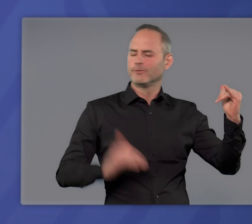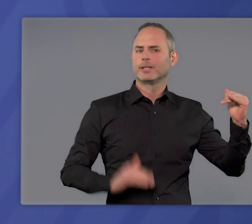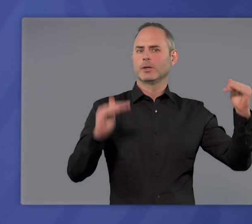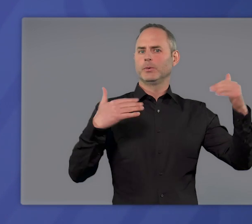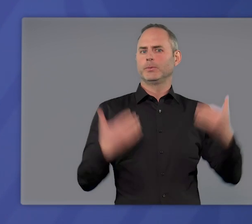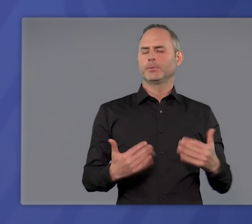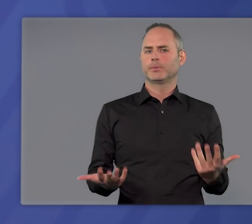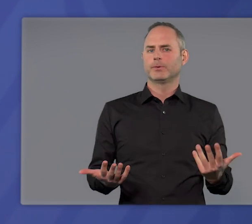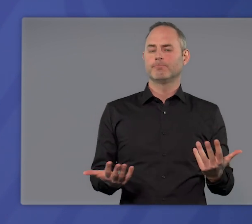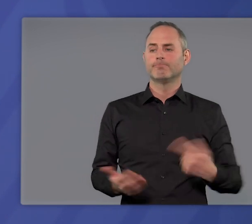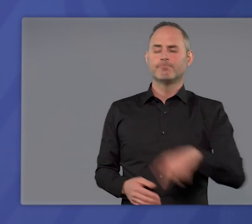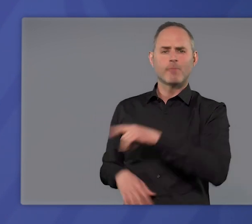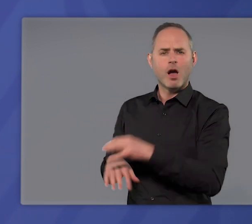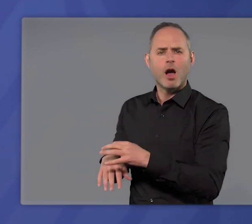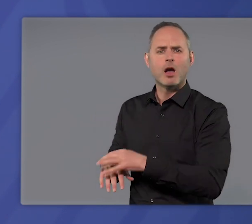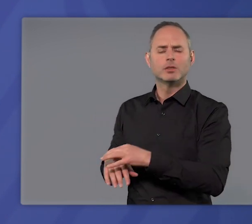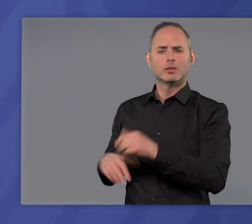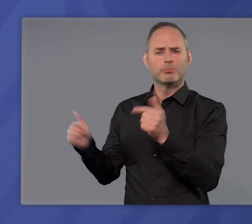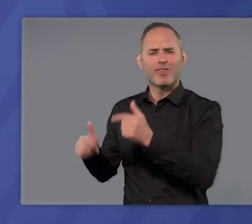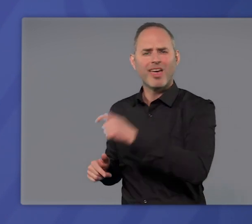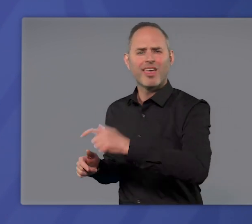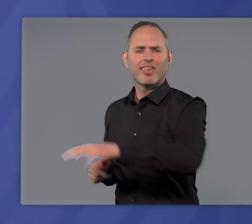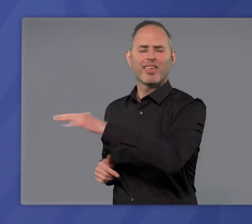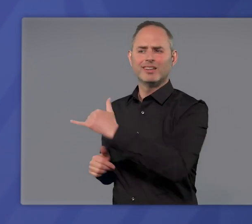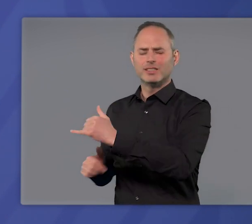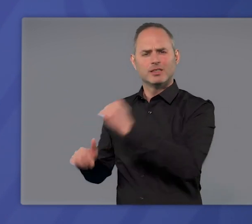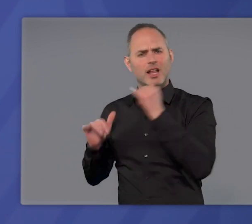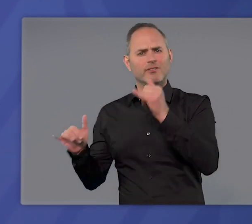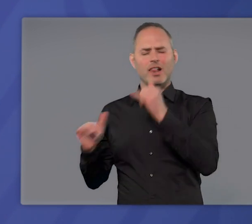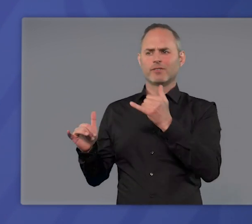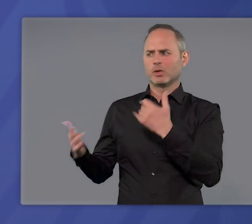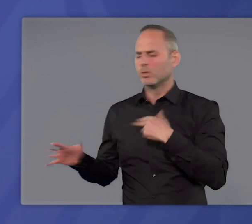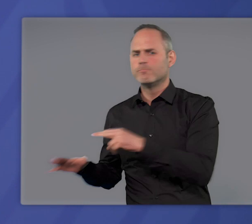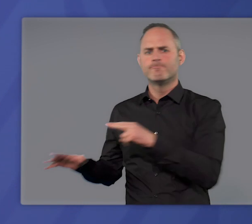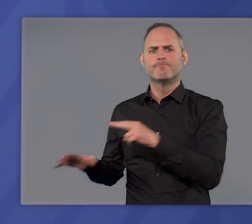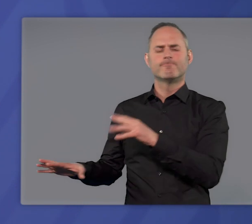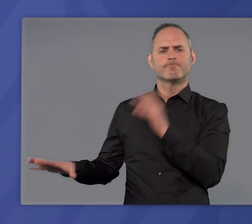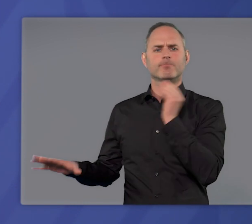Und was wir von Ärzten und dem Pflegepersonal hören, das sind wahre Hilferufe.